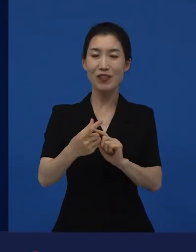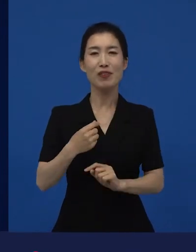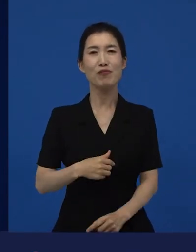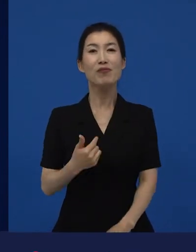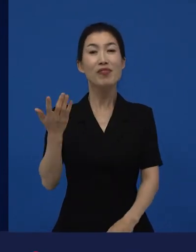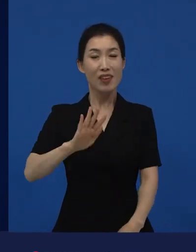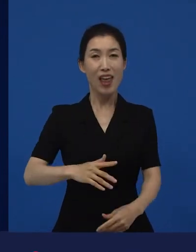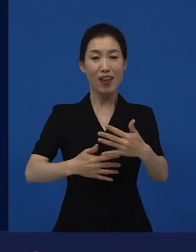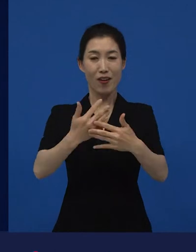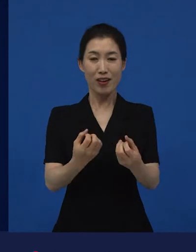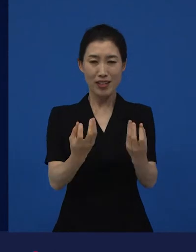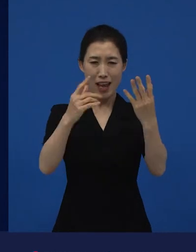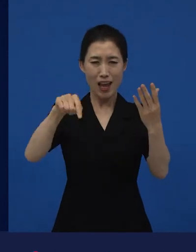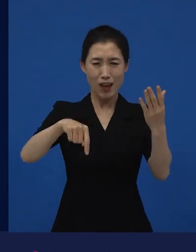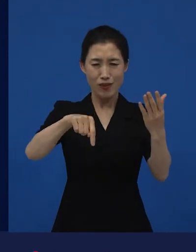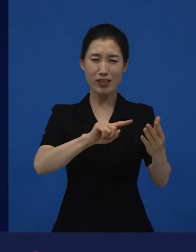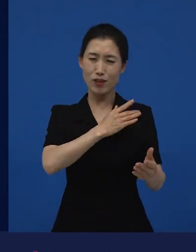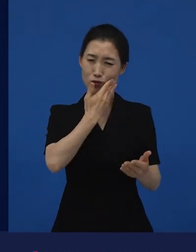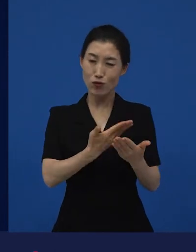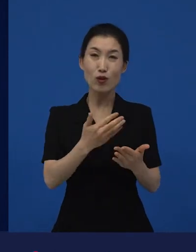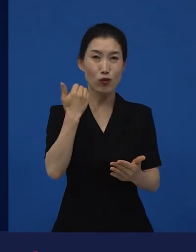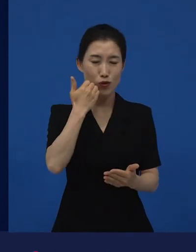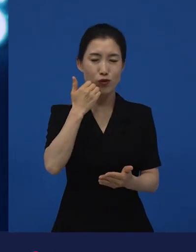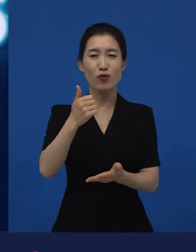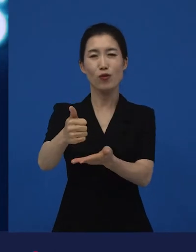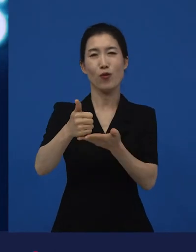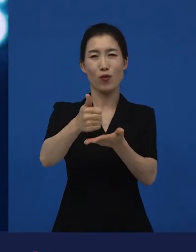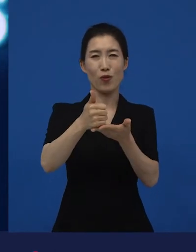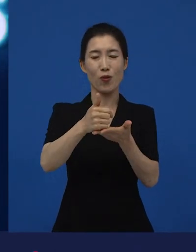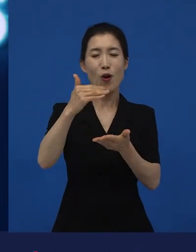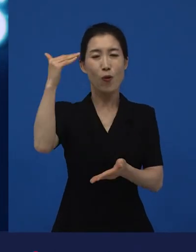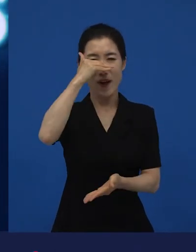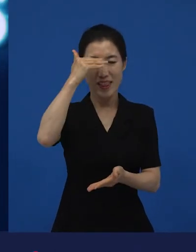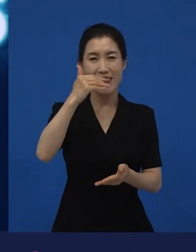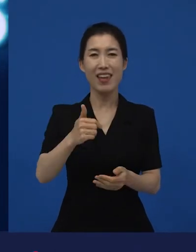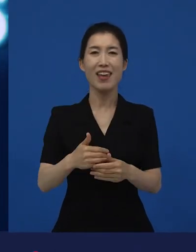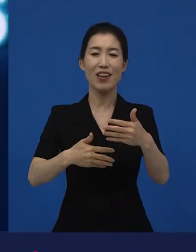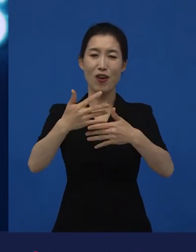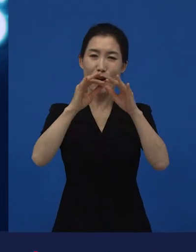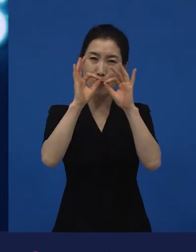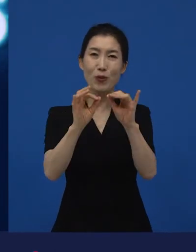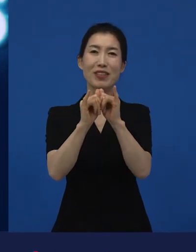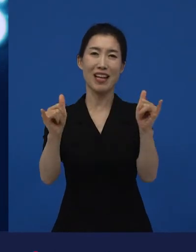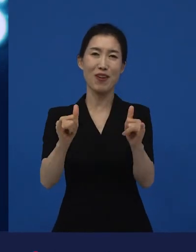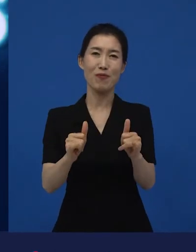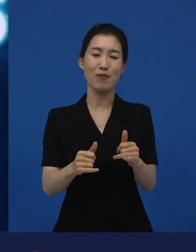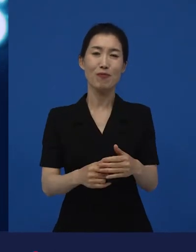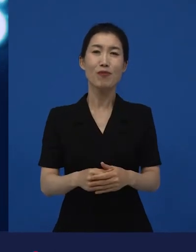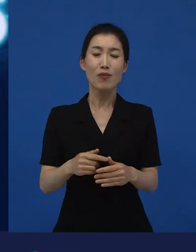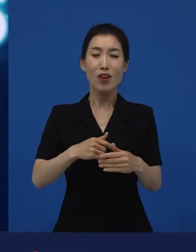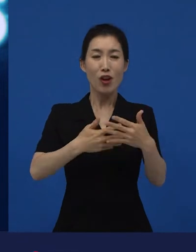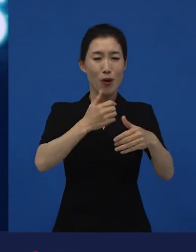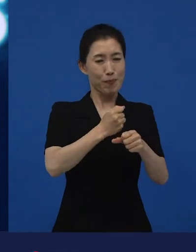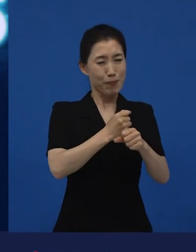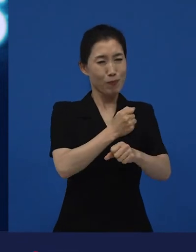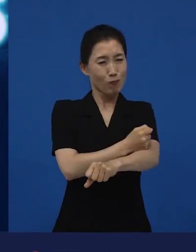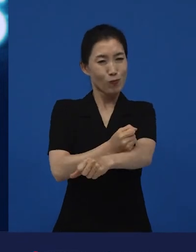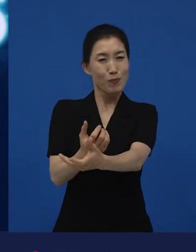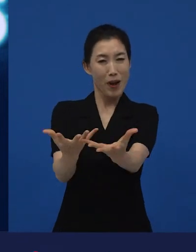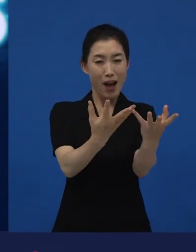저는 그렇게 생각합니다. 관객이라고 생각합니다. 관객을 만나야만 영화는, 어떻게 보면 완성이 되는 것 같아요.